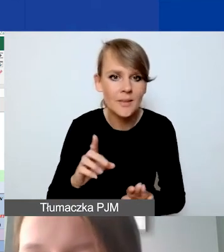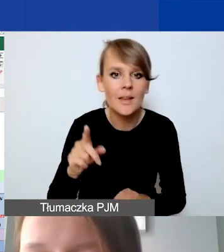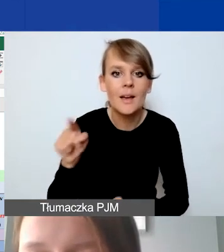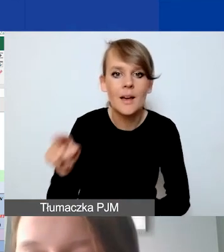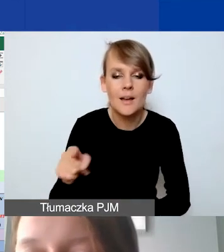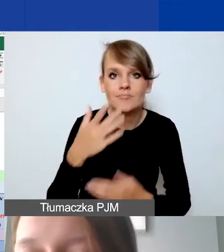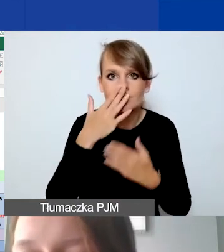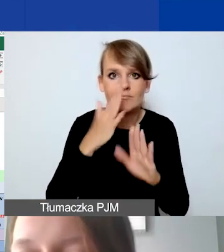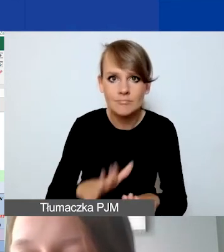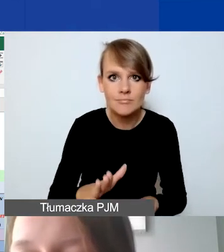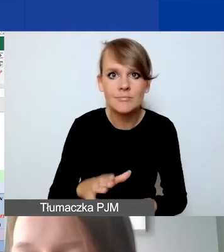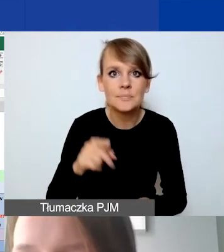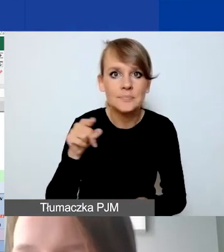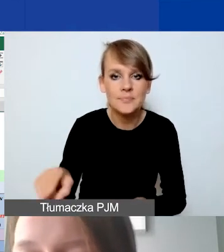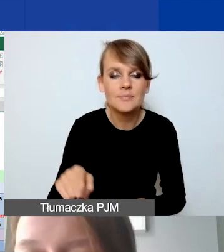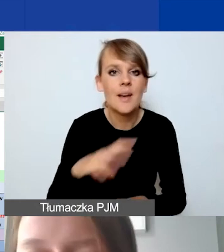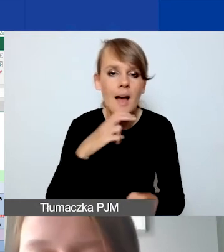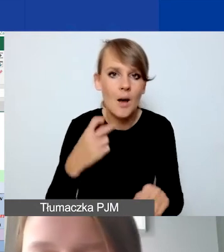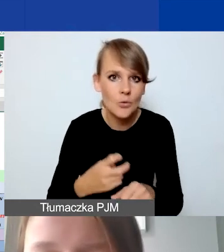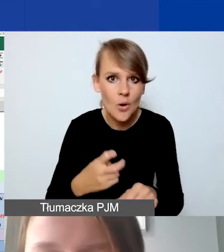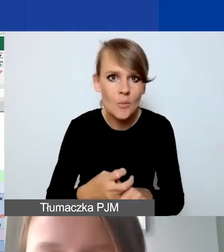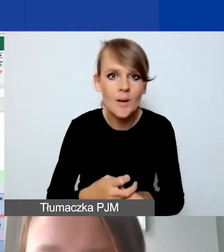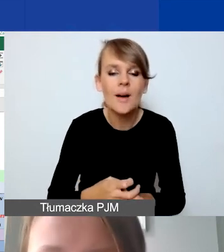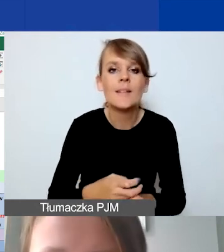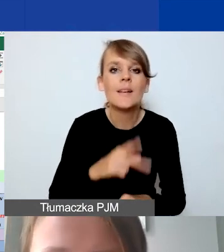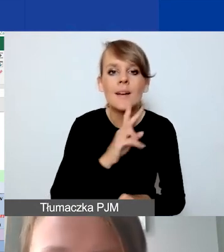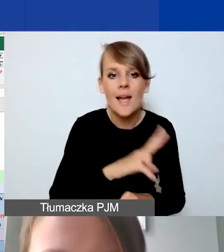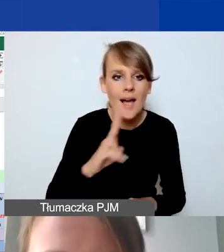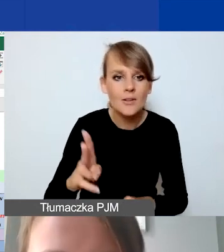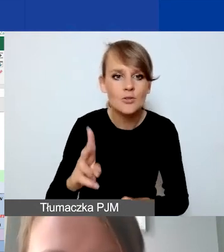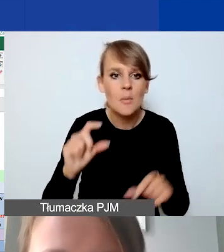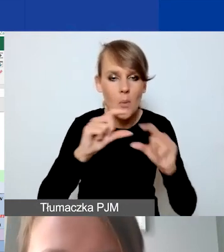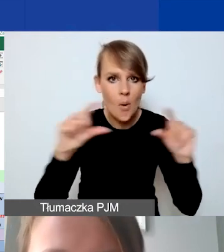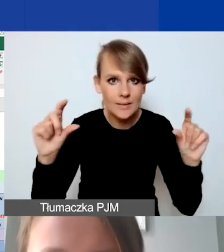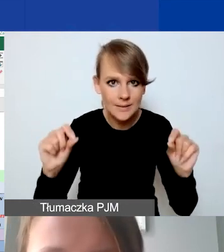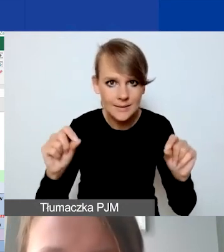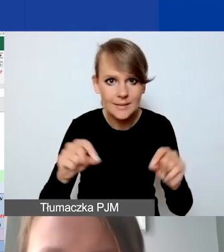że wtedy z automatu mamy na każdej pozycji, jeżeli tutaj zrobimy